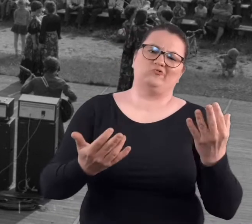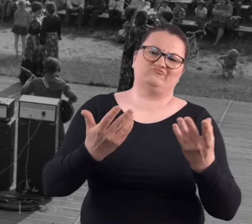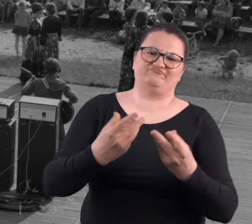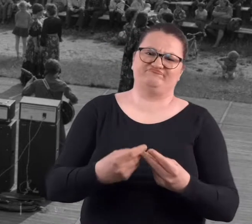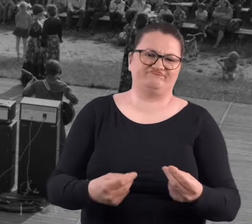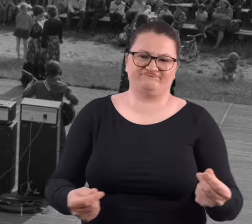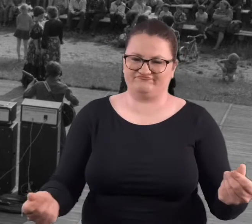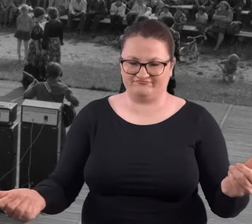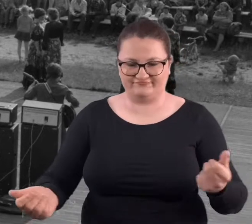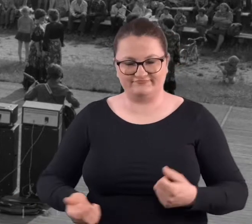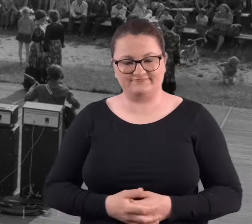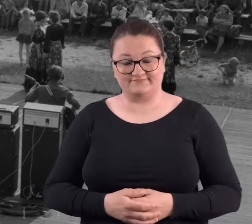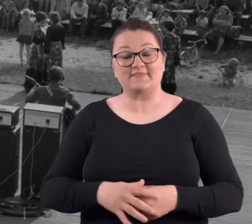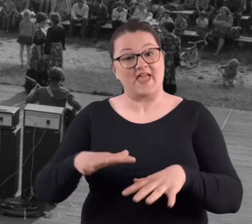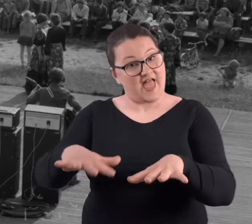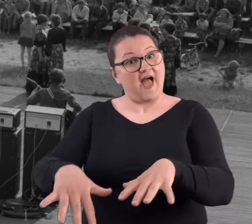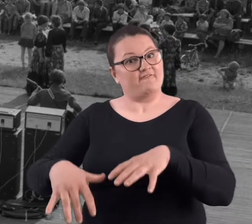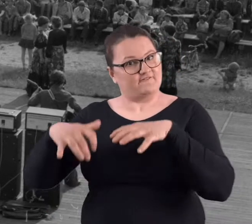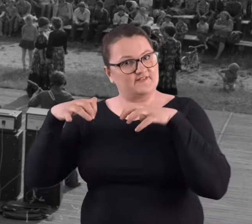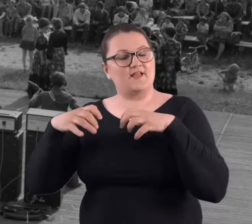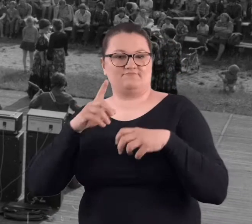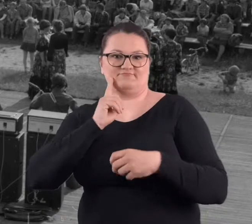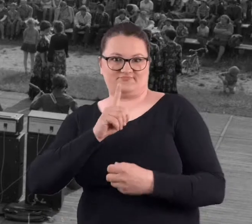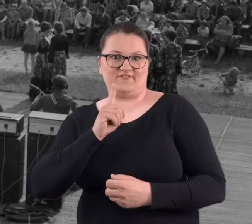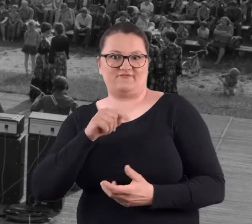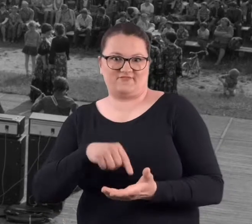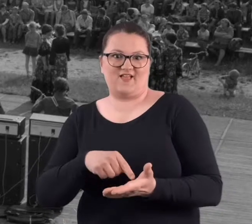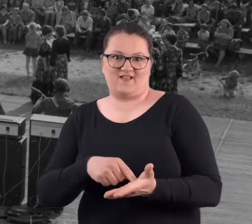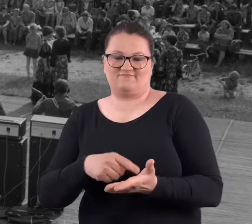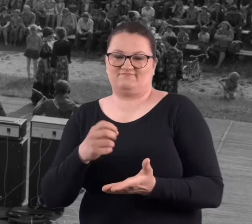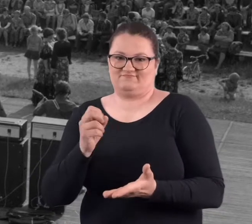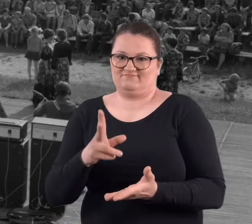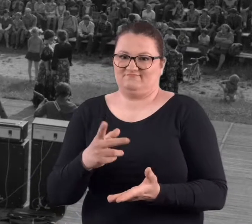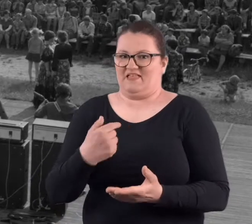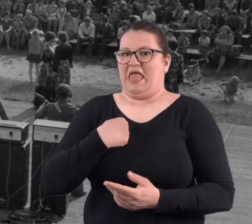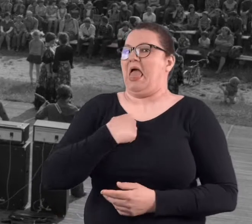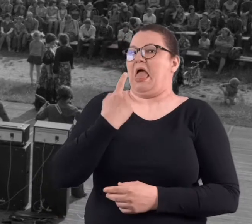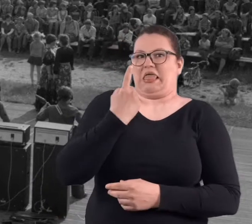zarastało to.. i także ten amfiteatr rzeczywiście..